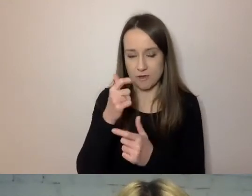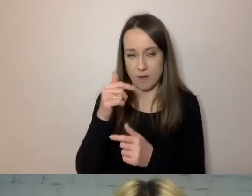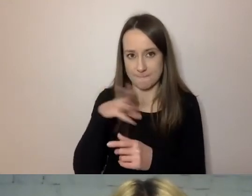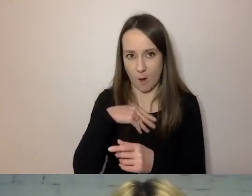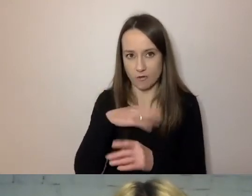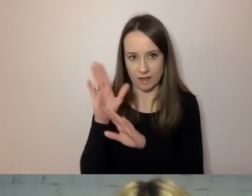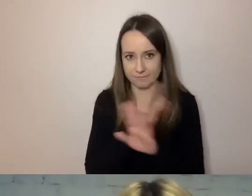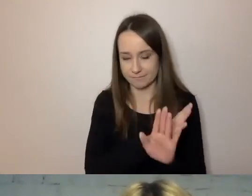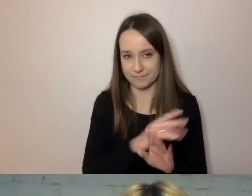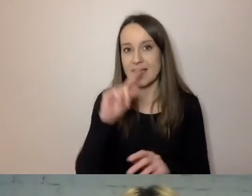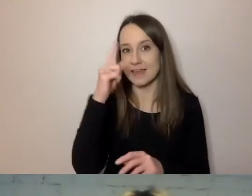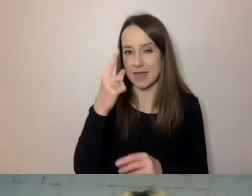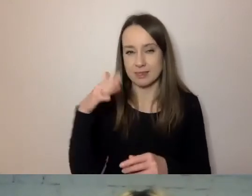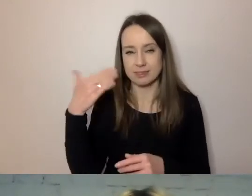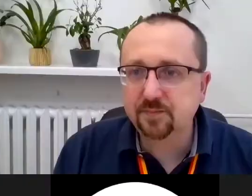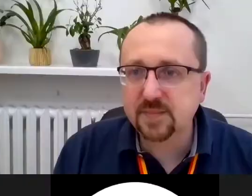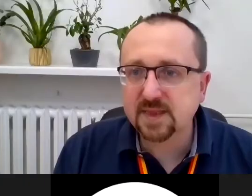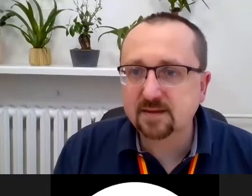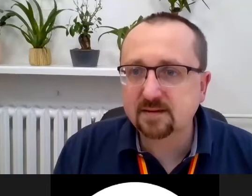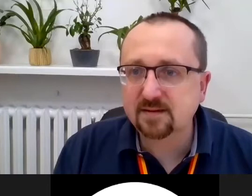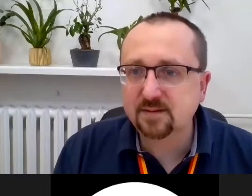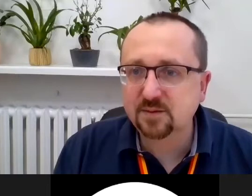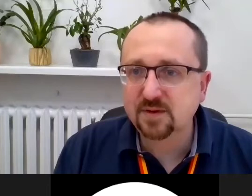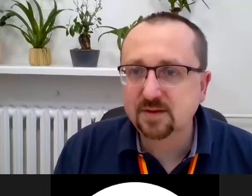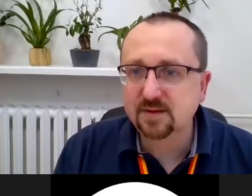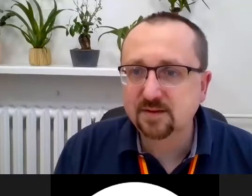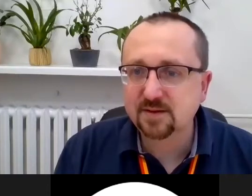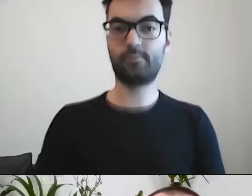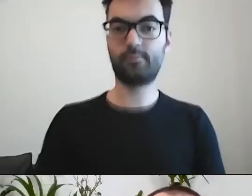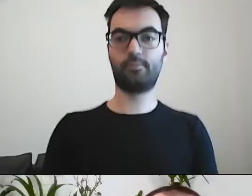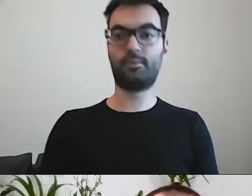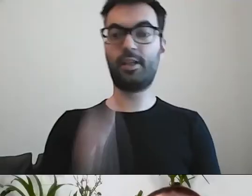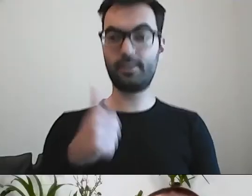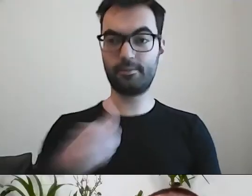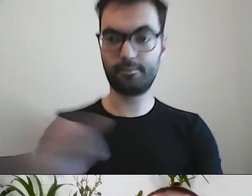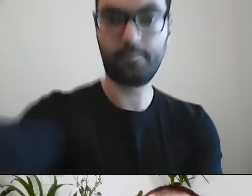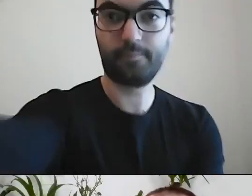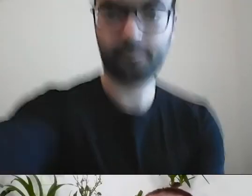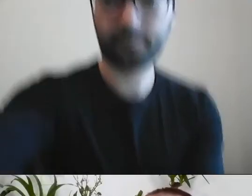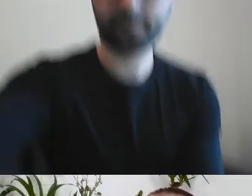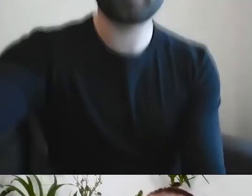MAŁGORZATA: Czyli z jednej strony mamy dystans, z drugiej ugrzecznienie w komunikacji.